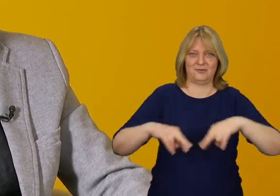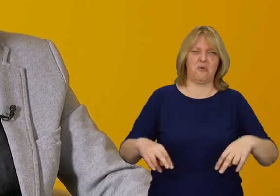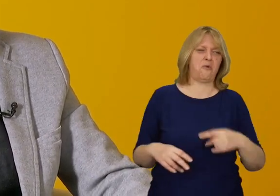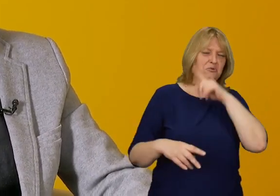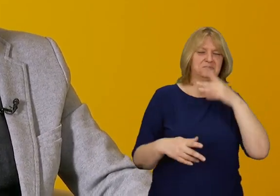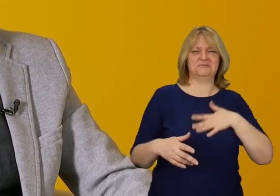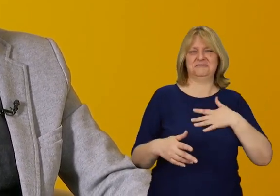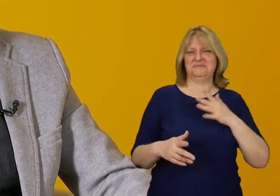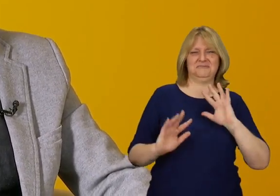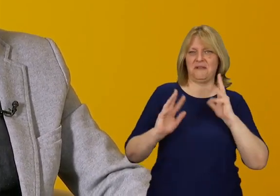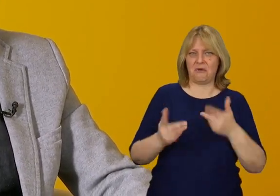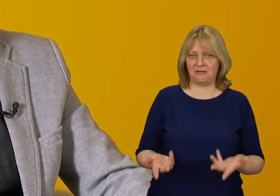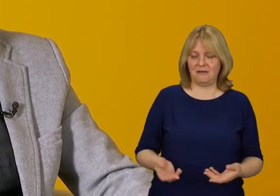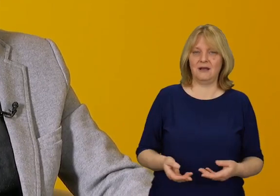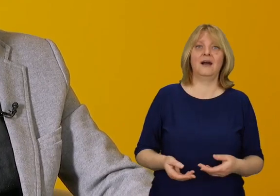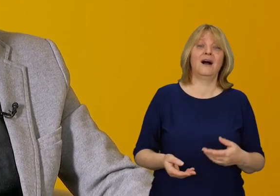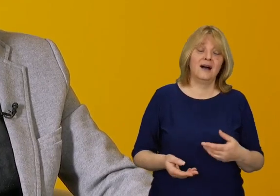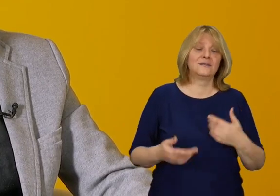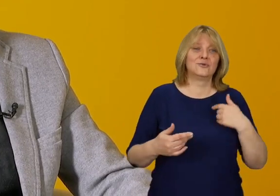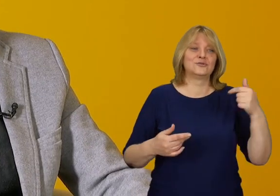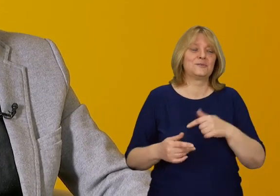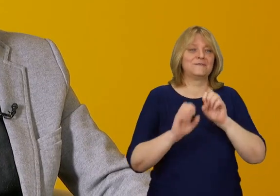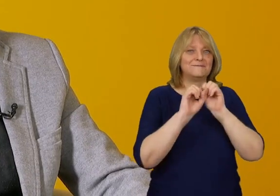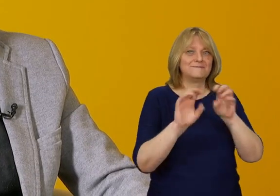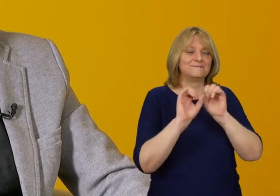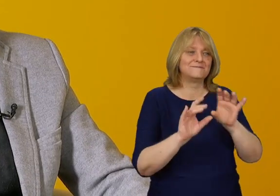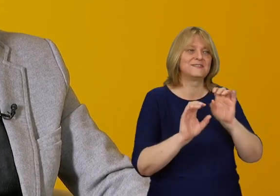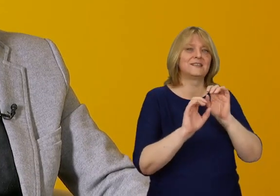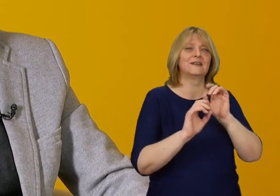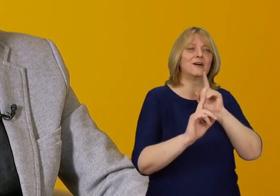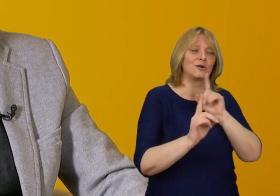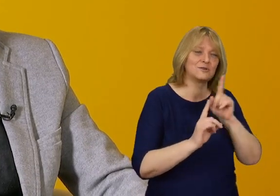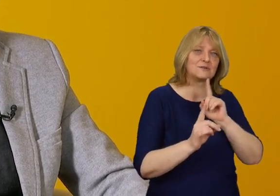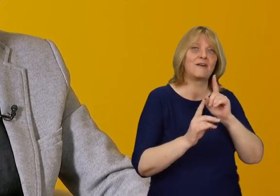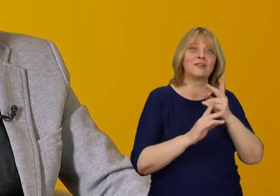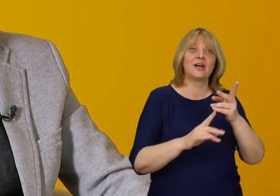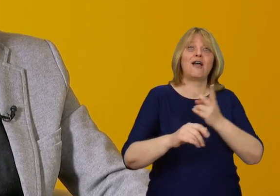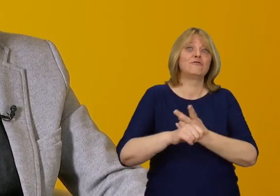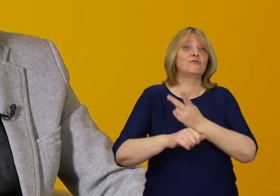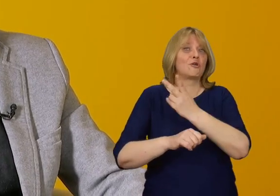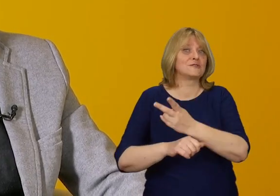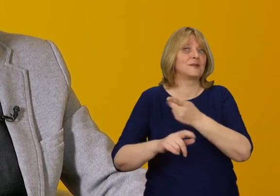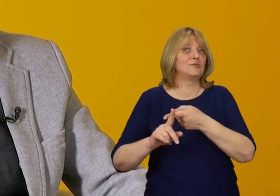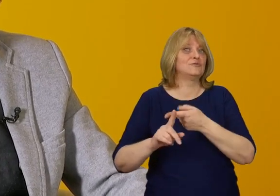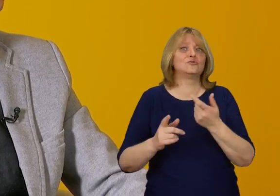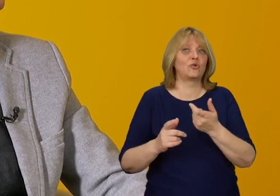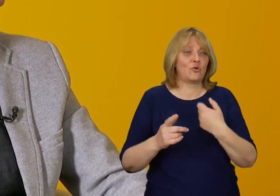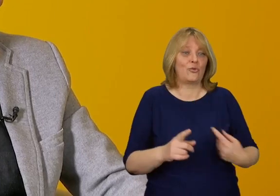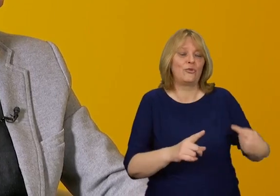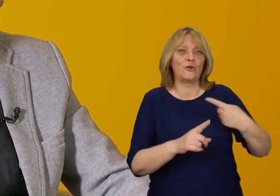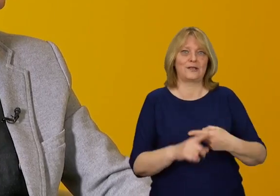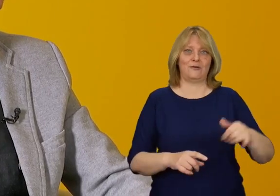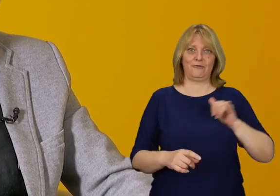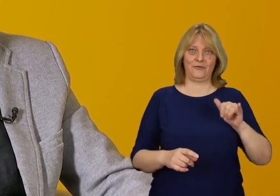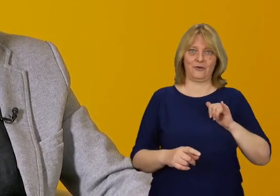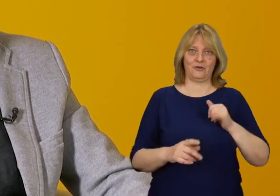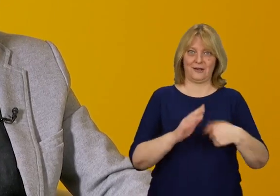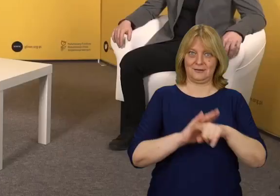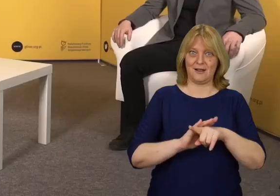Rozmowa jest jedynym wyjściem z takiej sytuacji i tłumaczenie, że dostępność to dodatkowa funkcjonalność budynku.